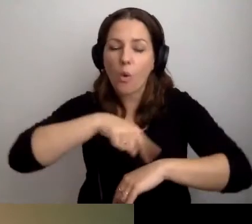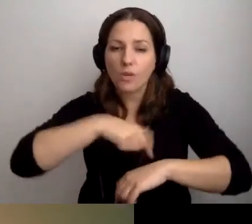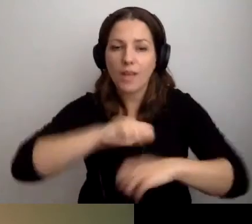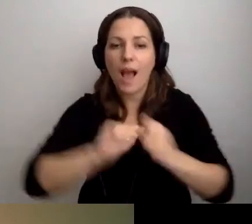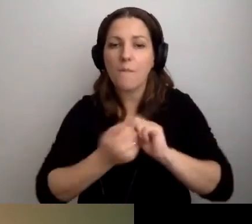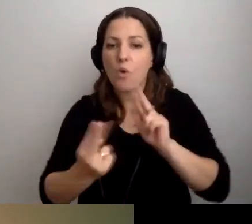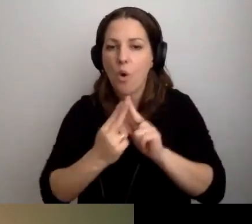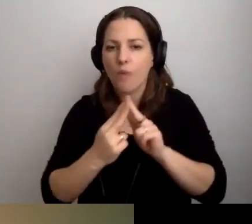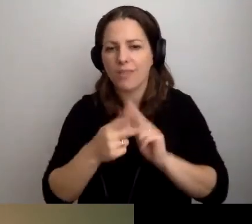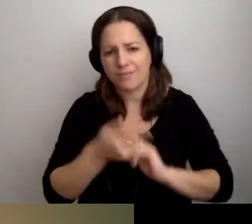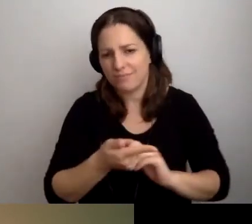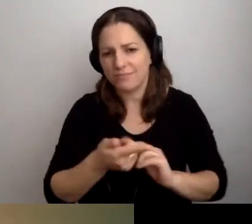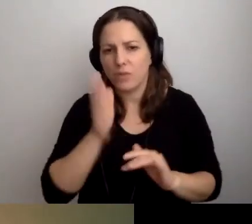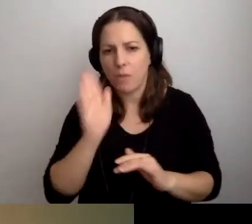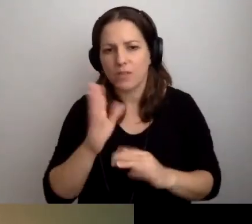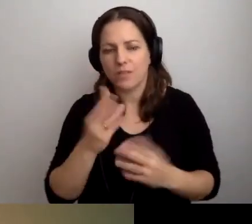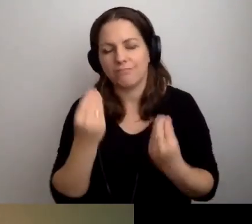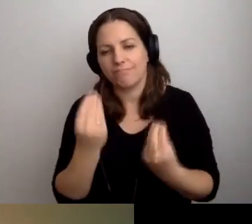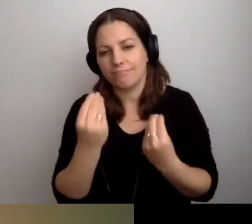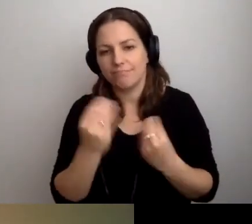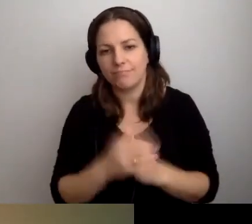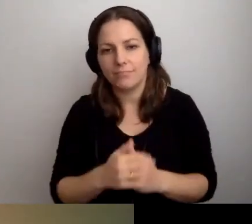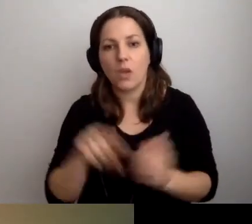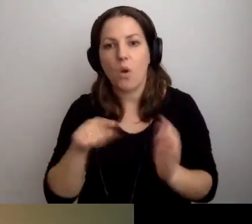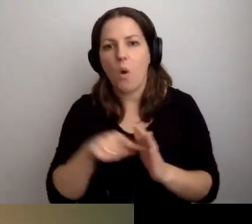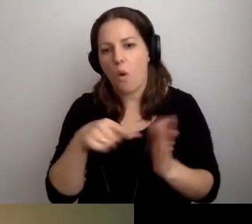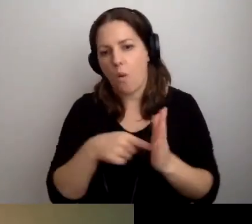To będzie znakomicie. Od tego możemy zacząć.